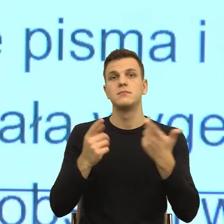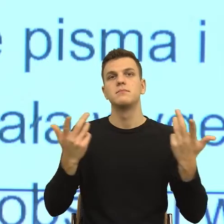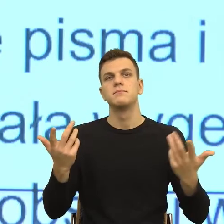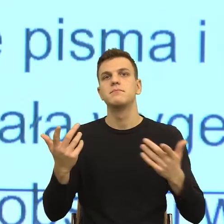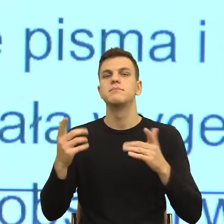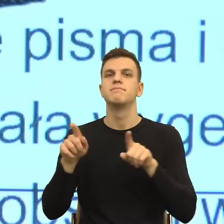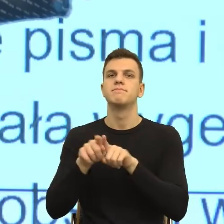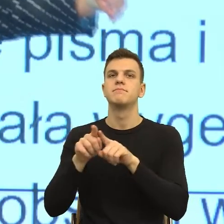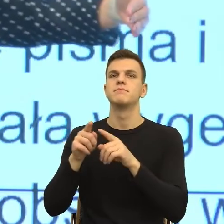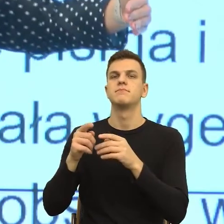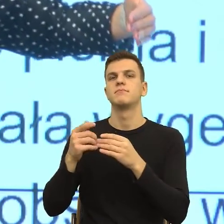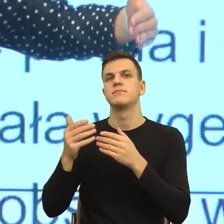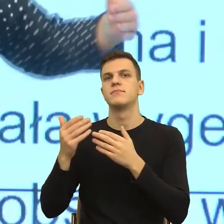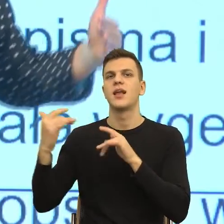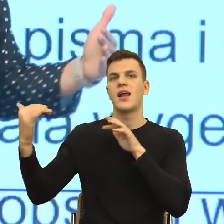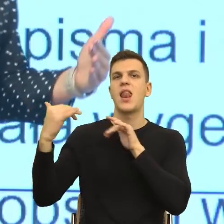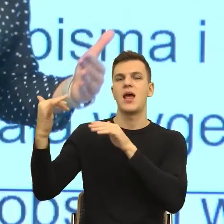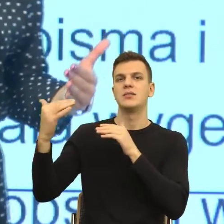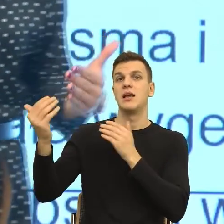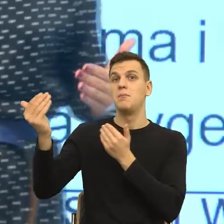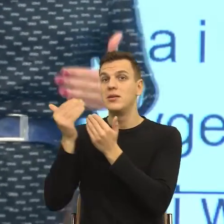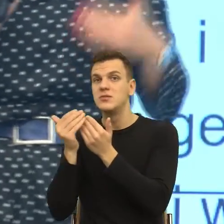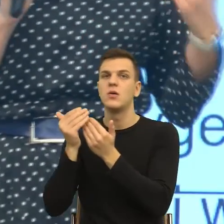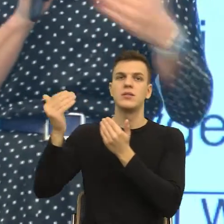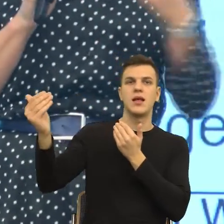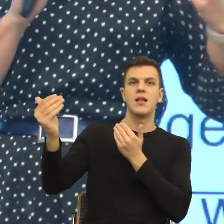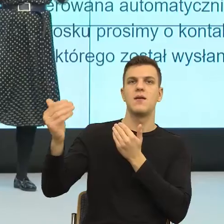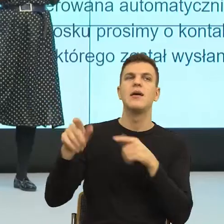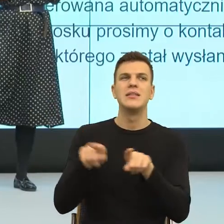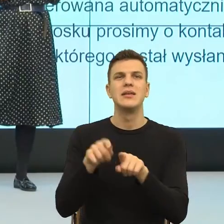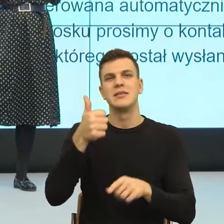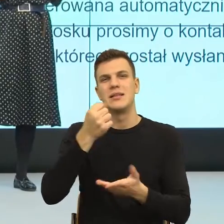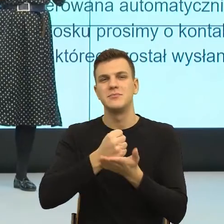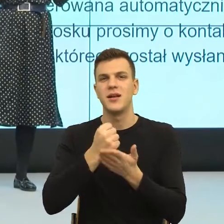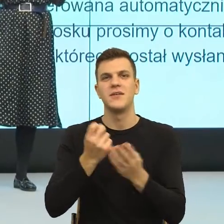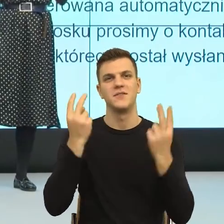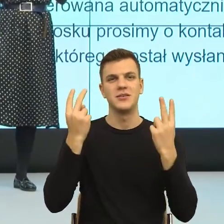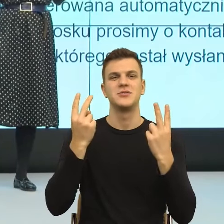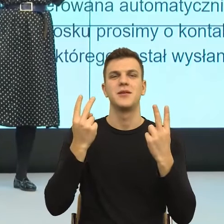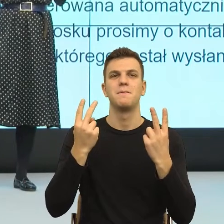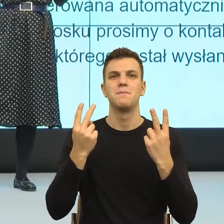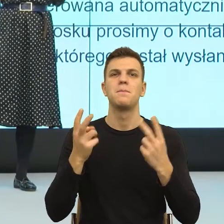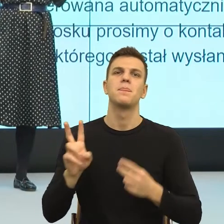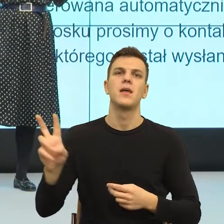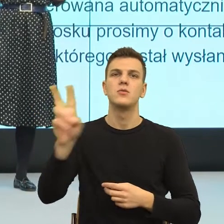Tutaj muszę jeszcze jeden, wydaje mi się bardzo ważny parametr, bo któryś z panów mówił o tym, że stara się traktować swoich